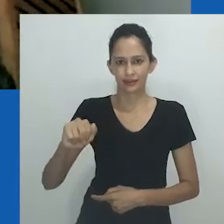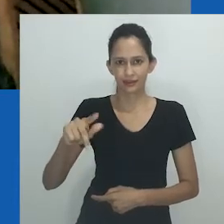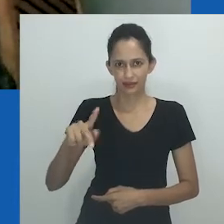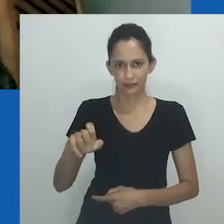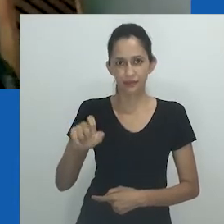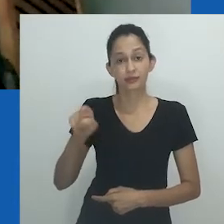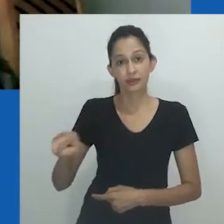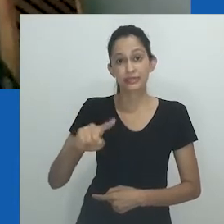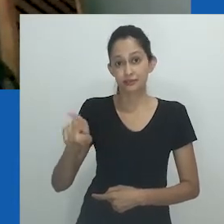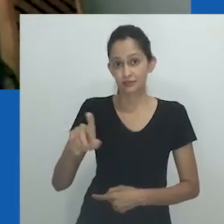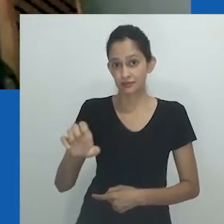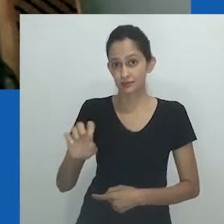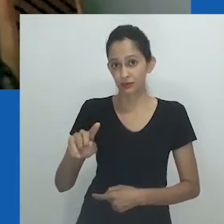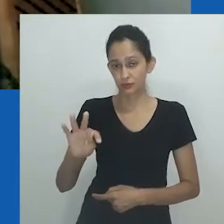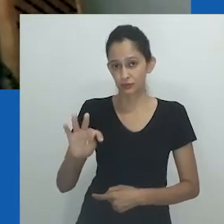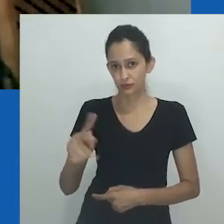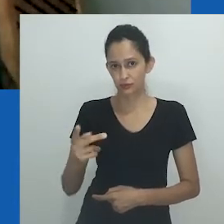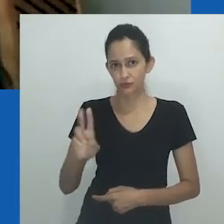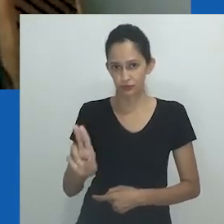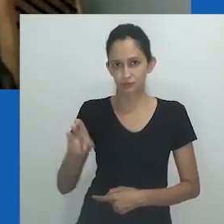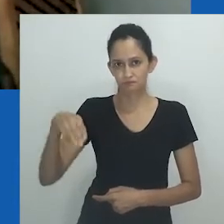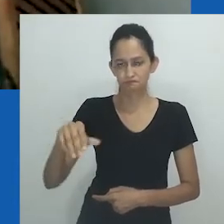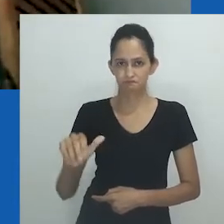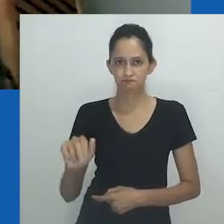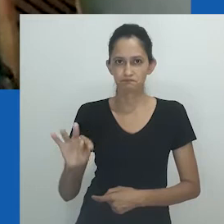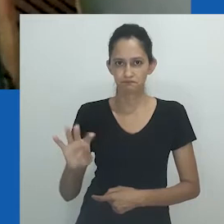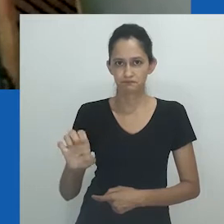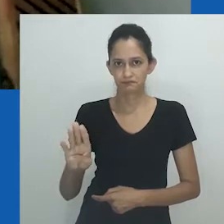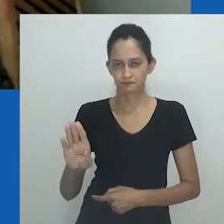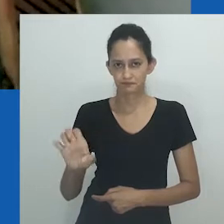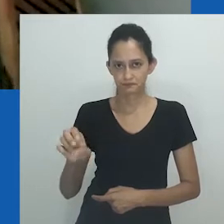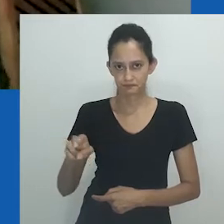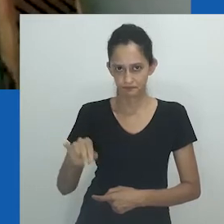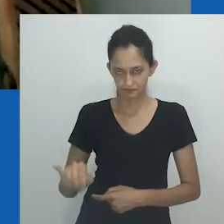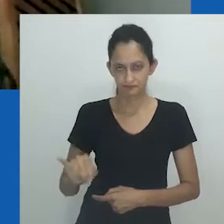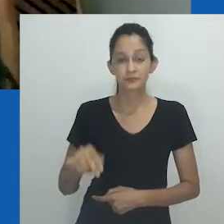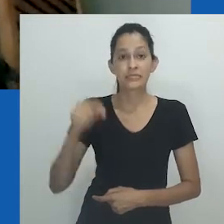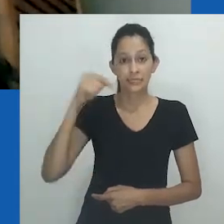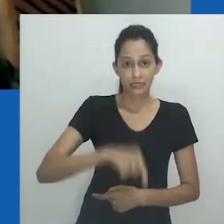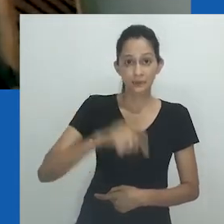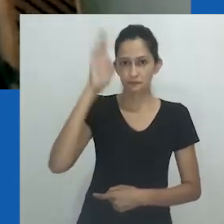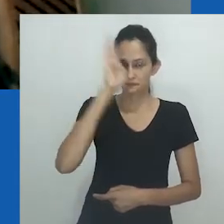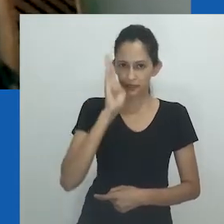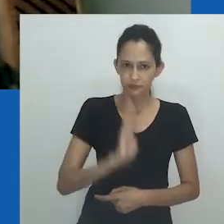O Brasil é o país cuja disputa narrativa acerca da violência que funda a nação